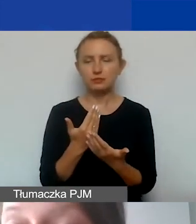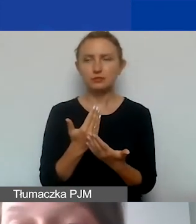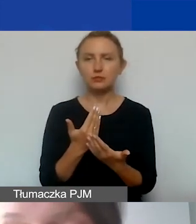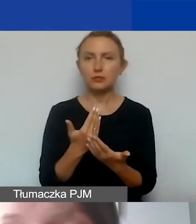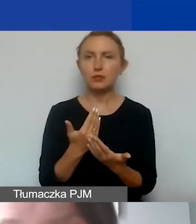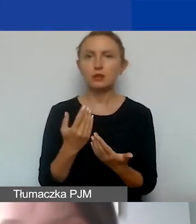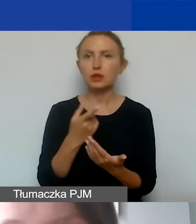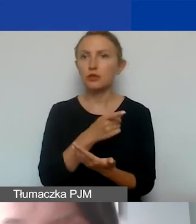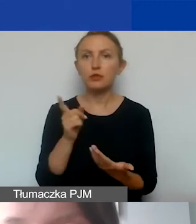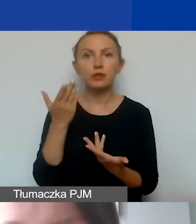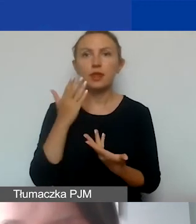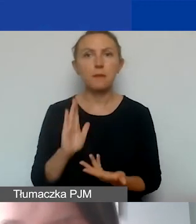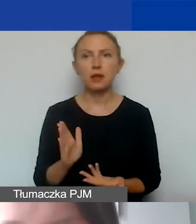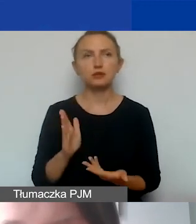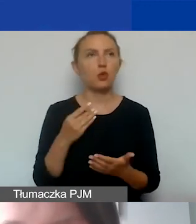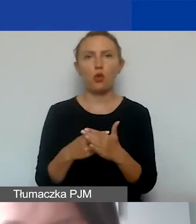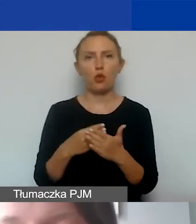że nie będą państwo mieli kosztów pośrednich,